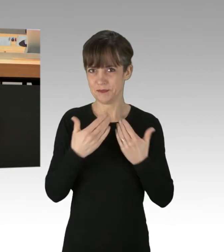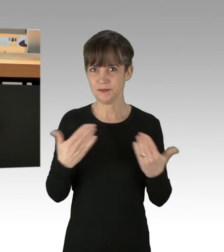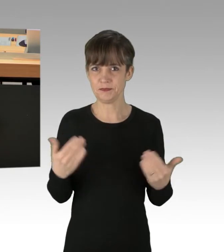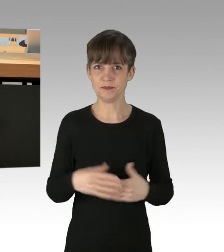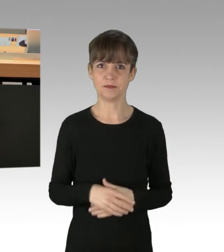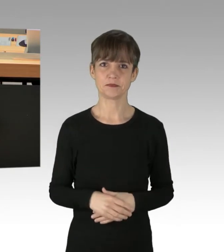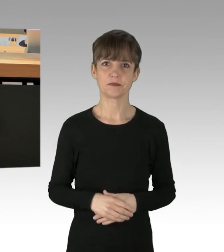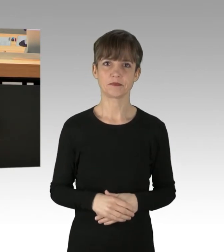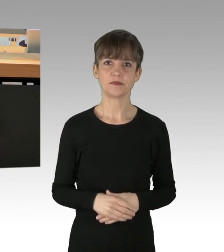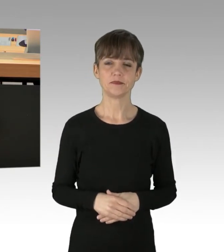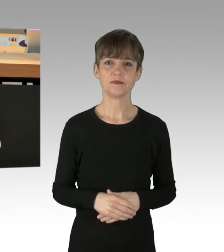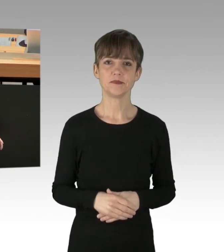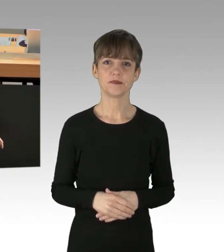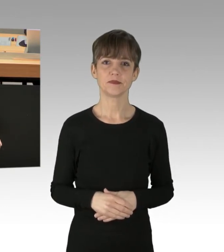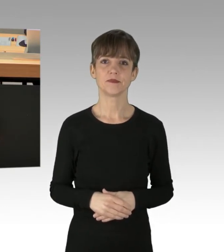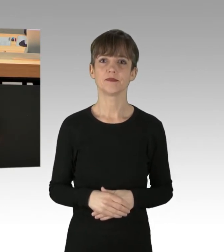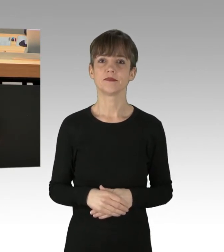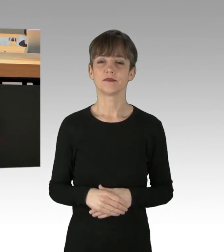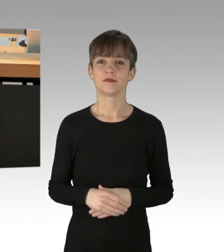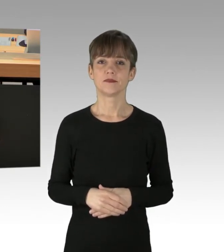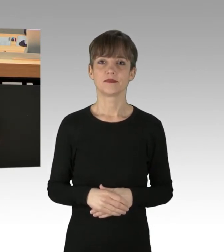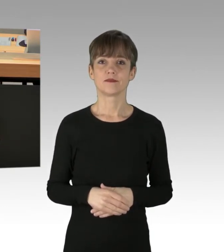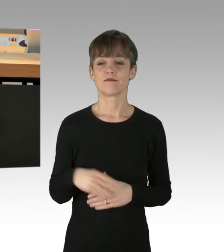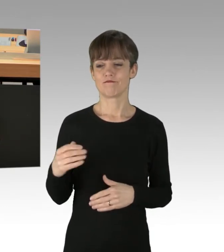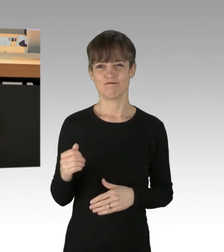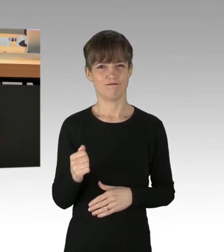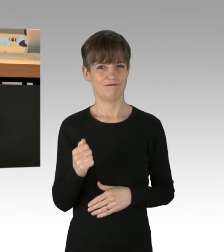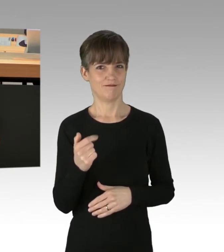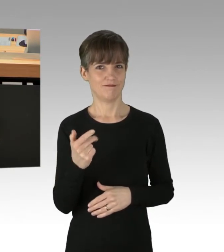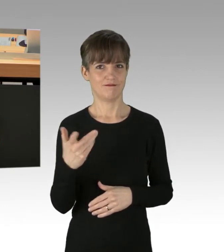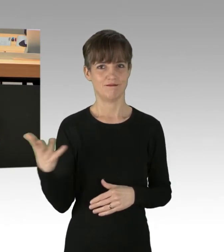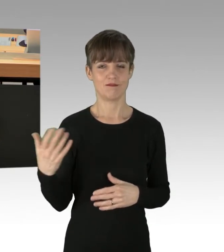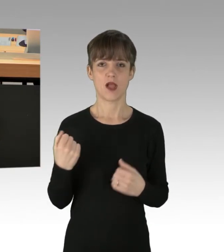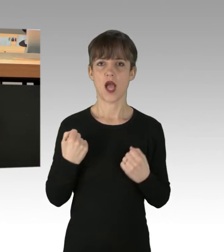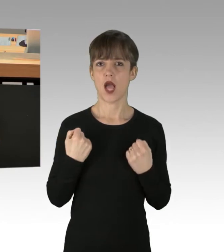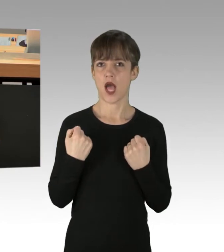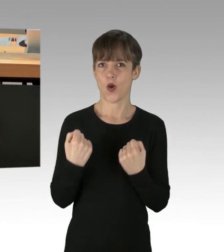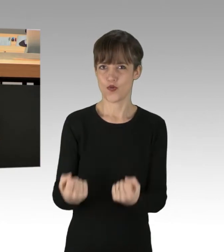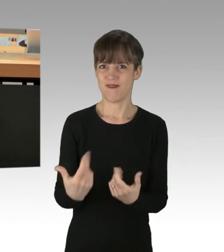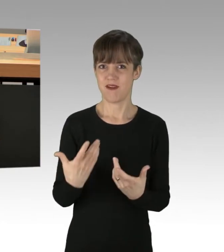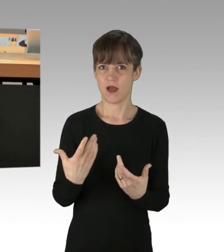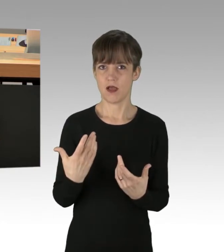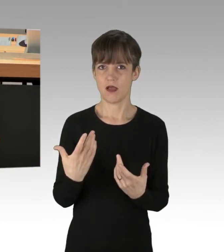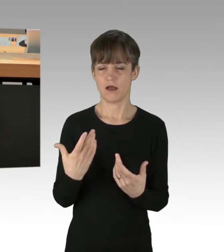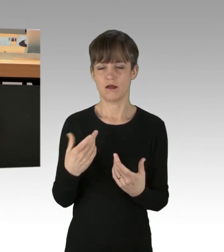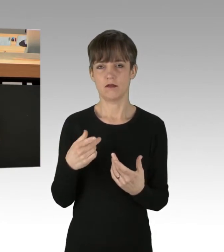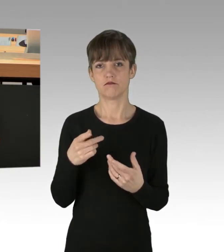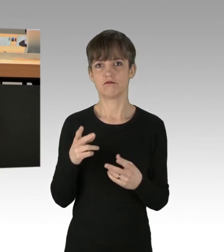Das beherzte Eingreifen einiger Autofahrer, die die Leute dort von der Straße ziehen.